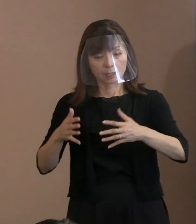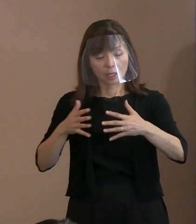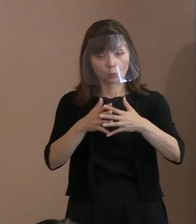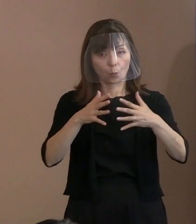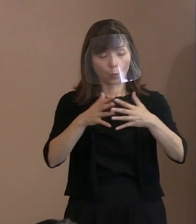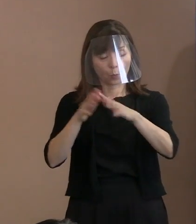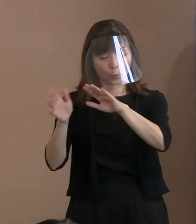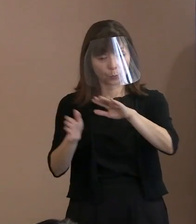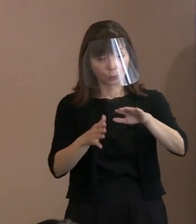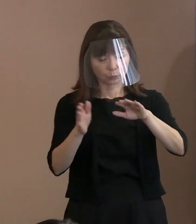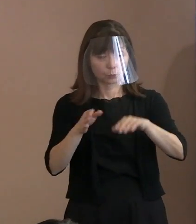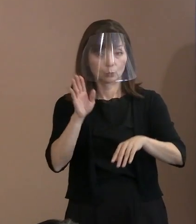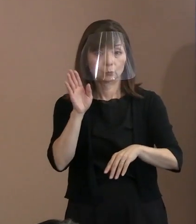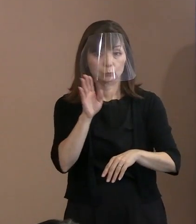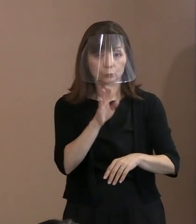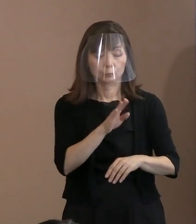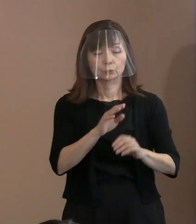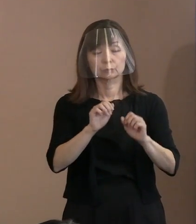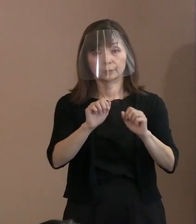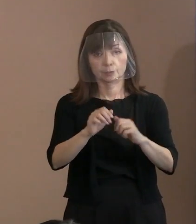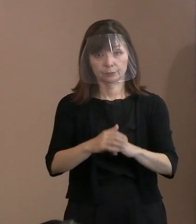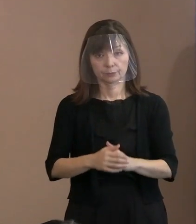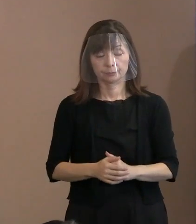それから､これは引き続きなのですけれども､